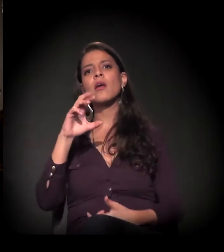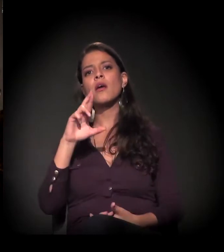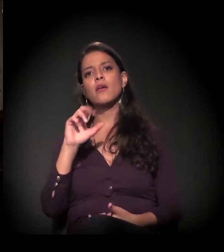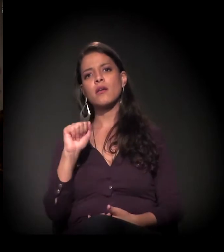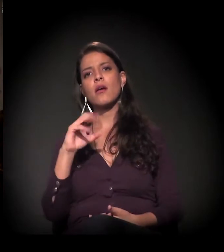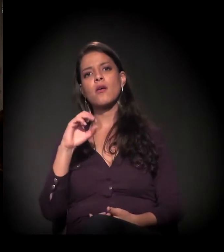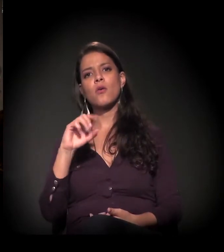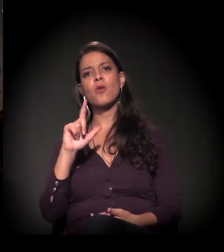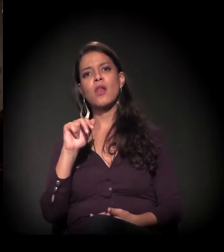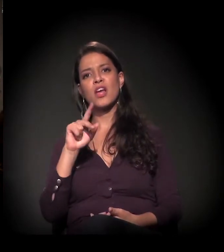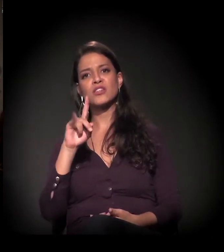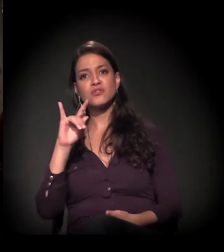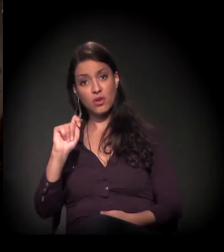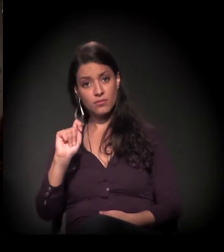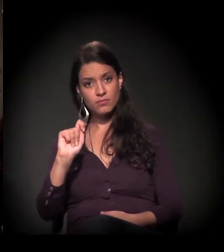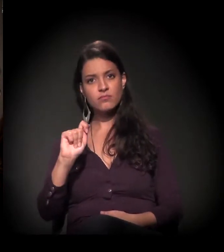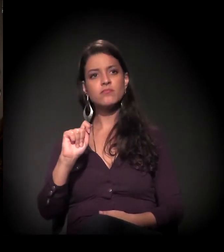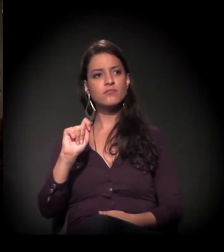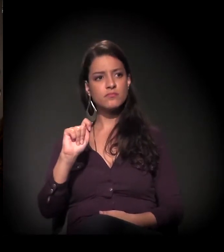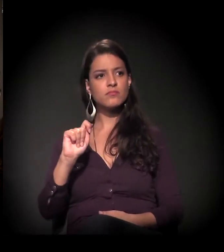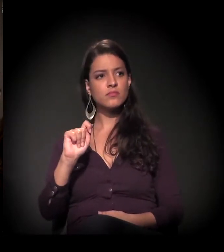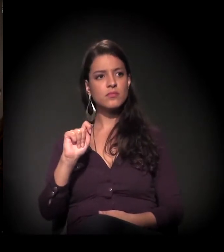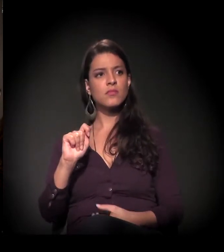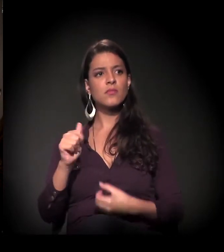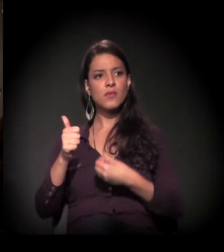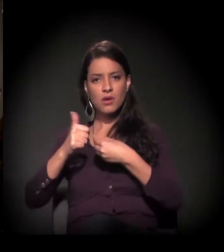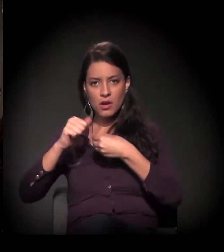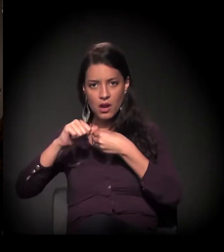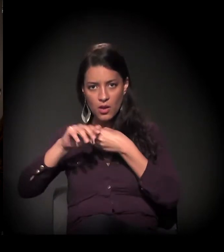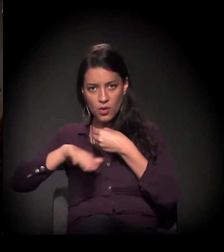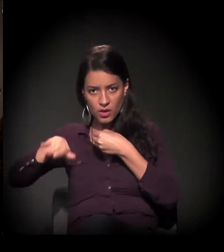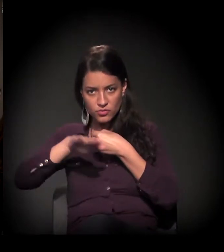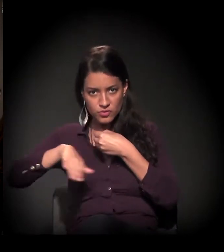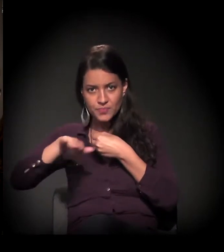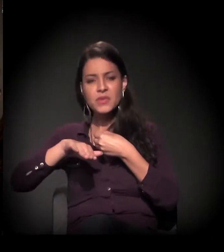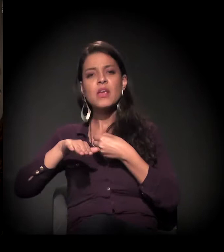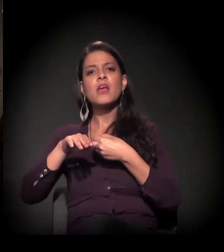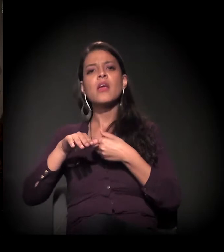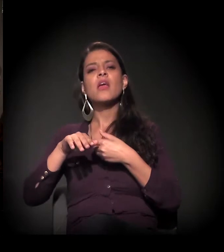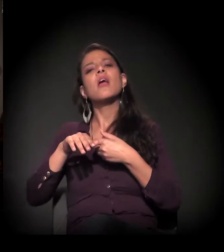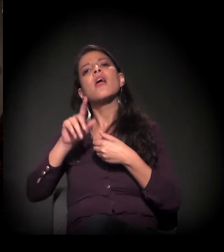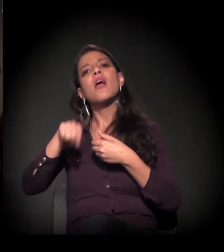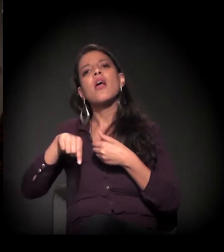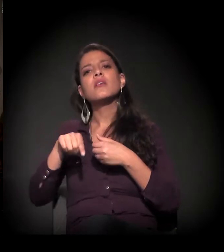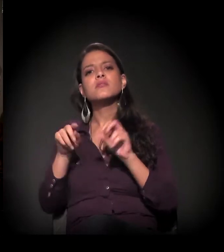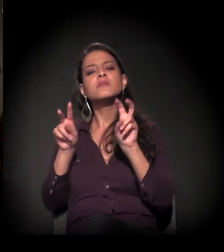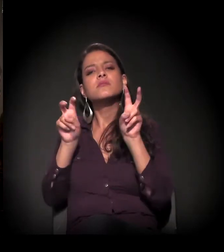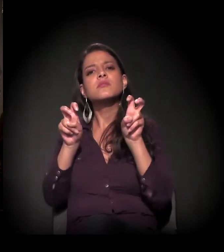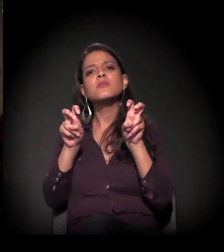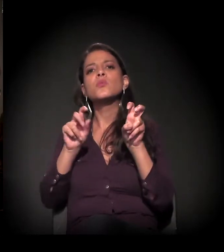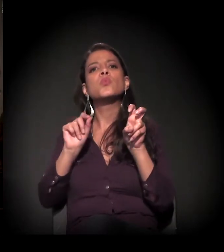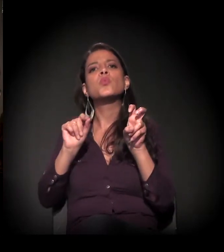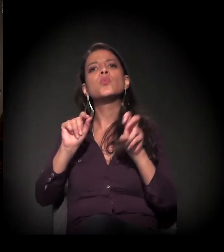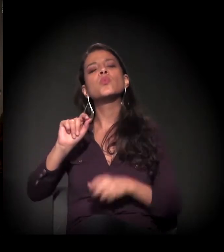E a gente vai falar muito sobre o que esse termo, no fundo, significa, e o tanto de estigma e de visibilidade